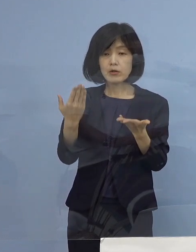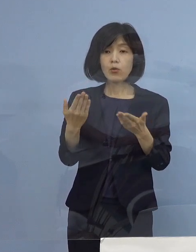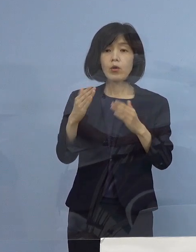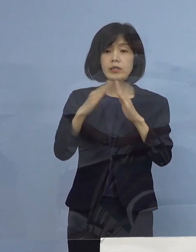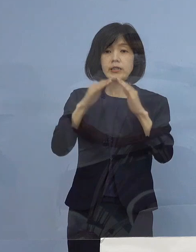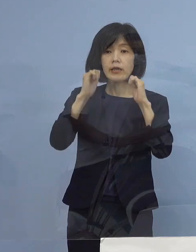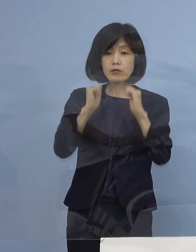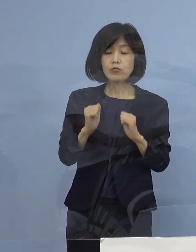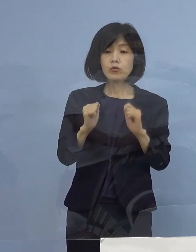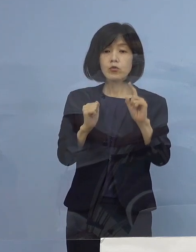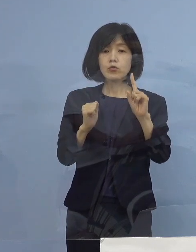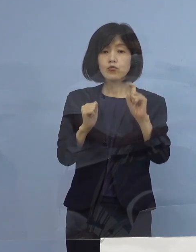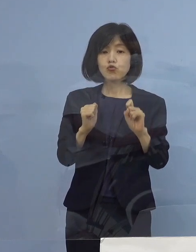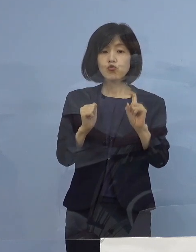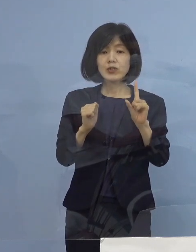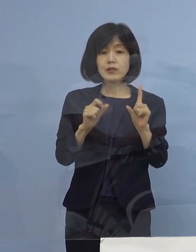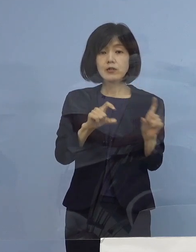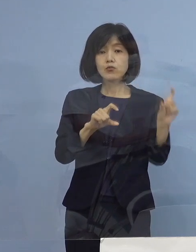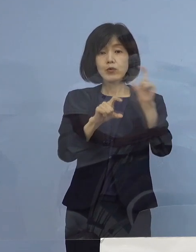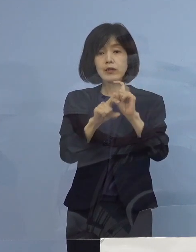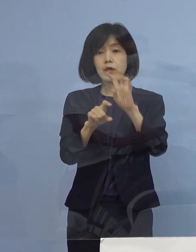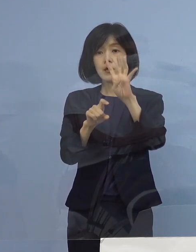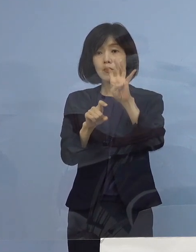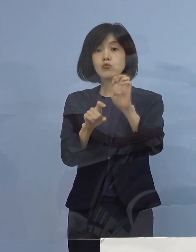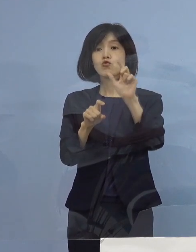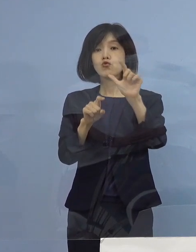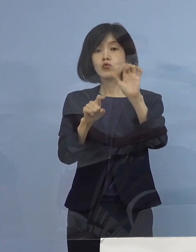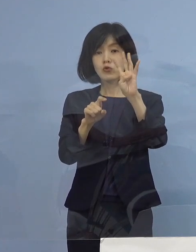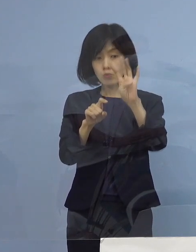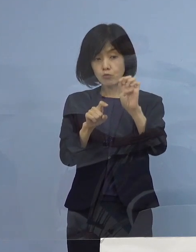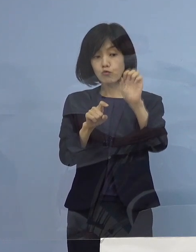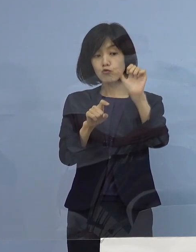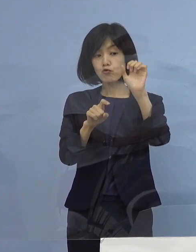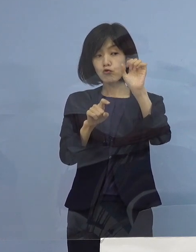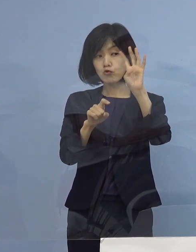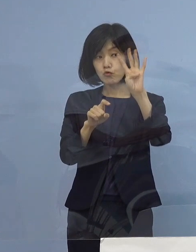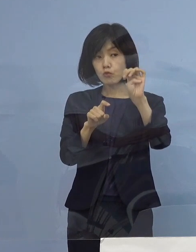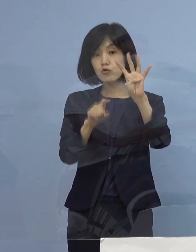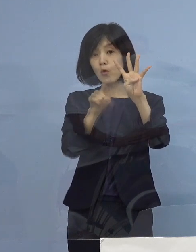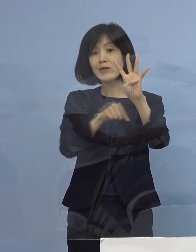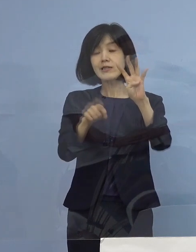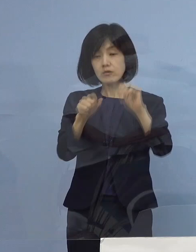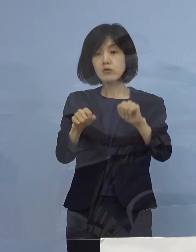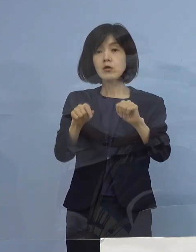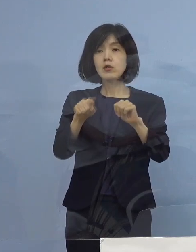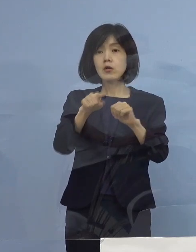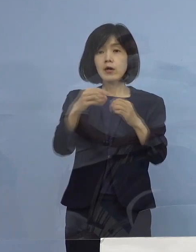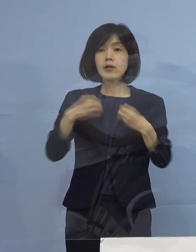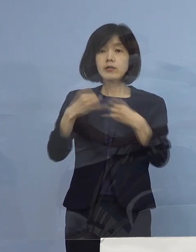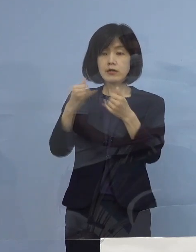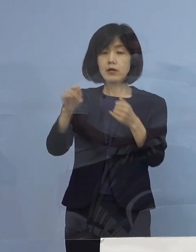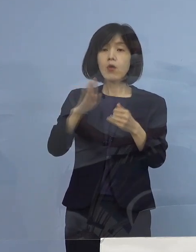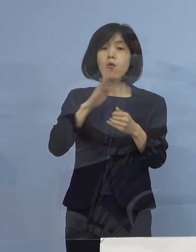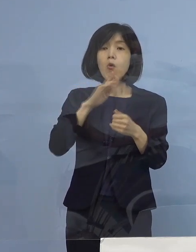44名となっていますが 全て まずは ご本人の事情また症状、療養環境